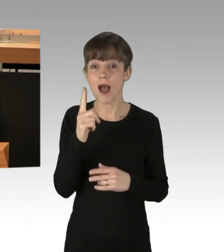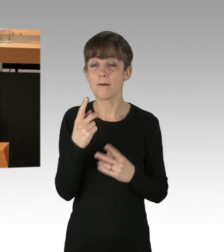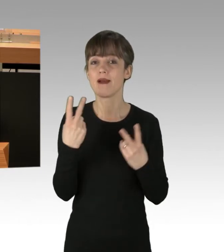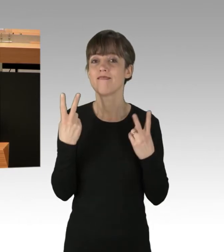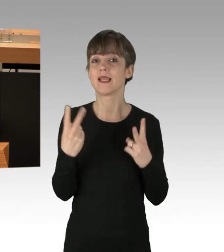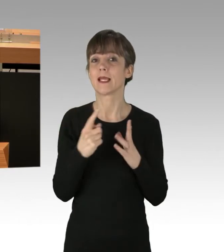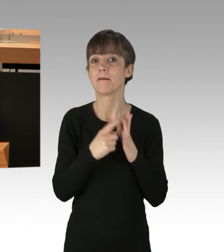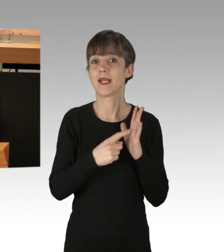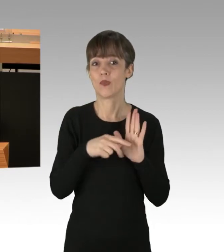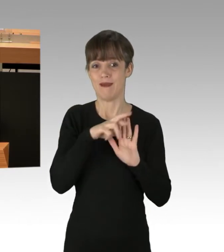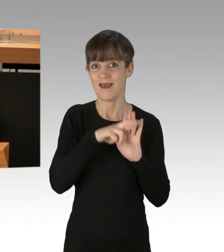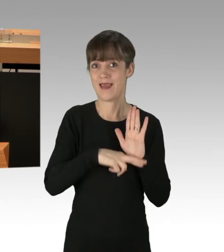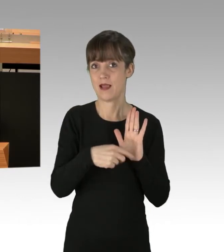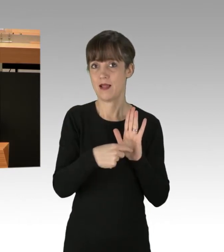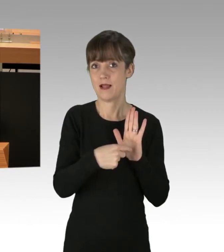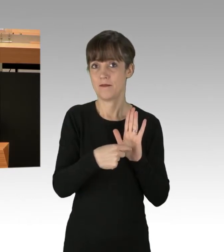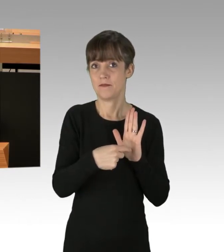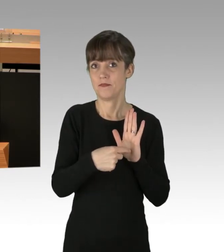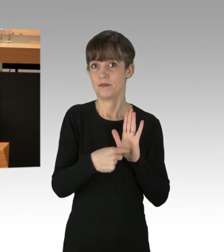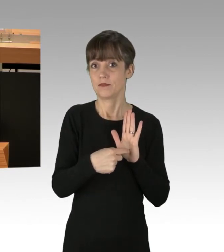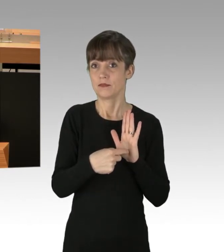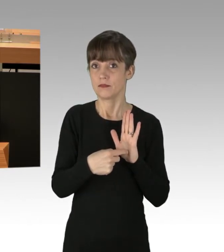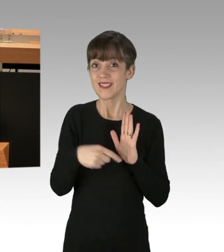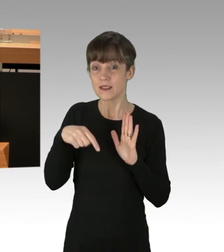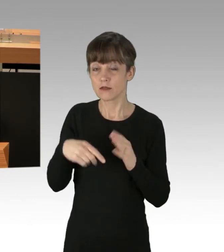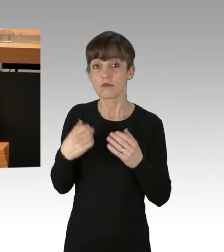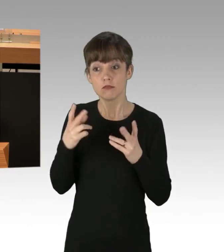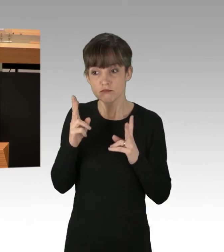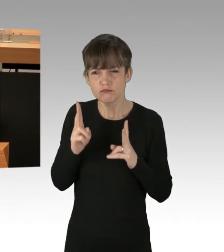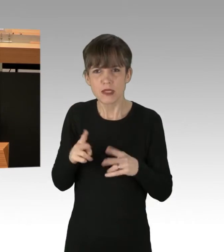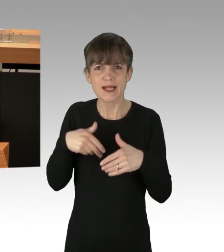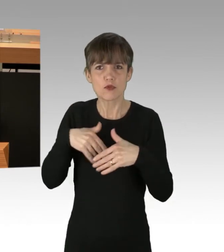Ich wiederhole, dem besonders demonstrationsfreundlichen Versammlungsfreiheitsgesetzes.